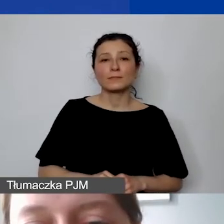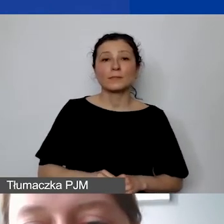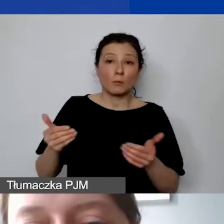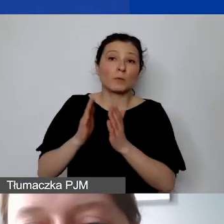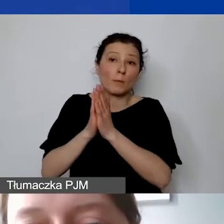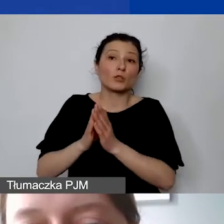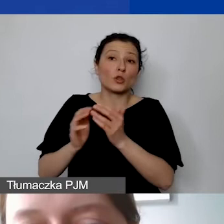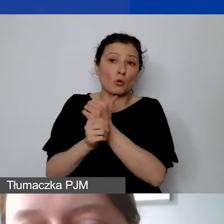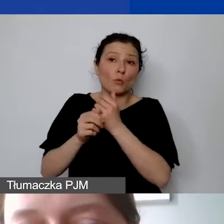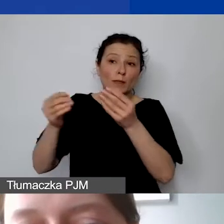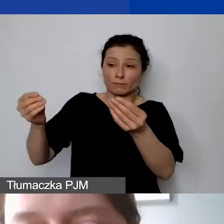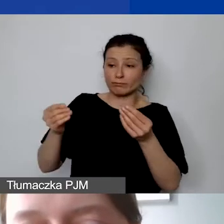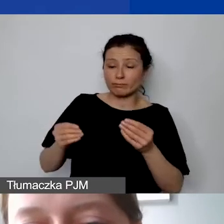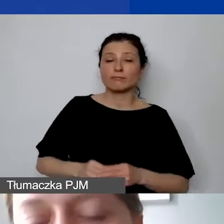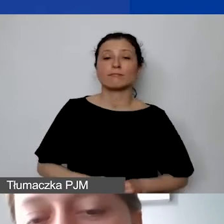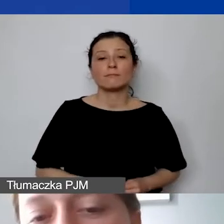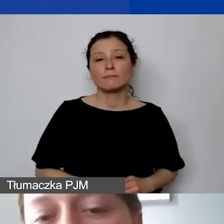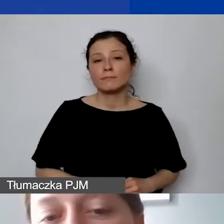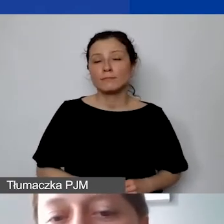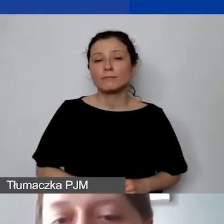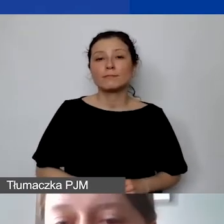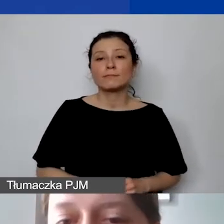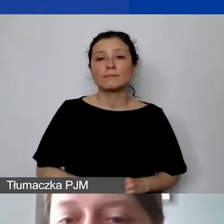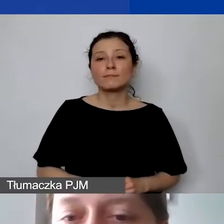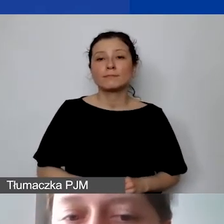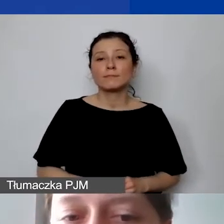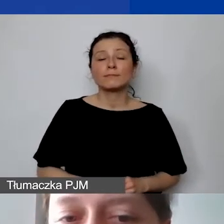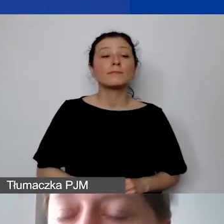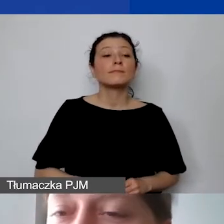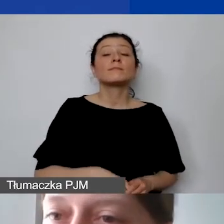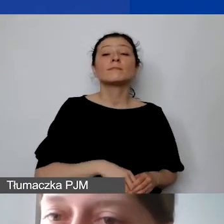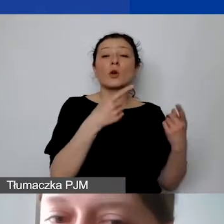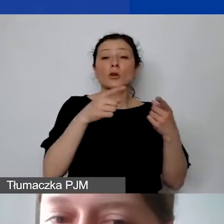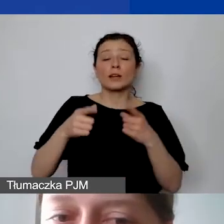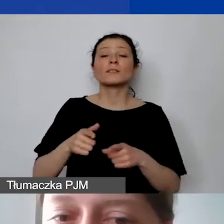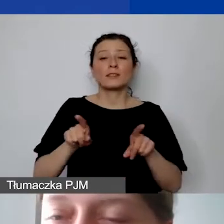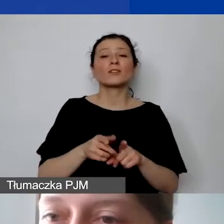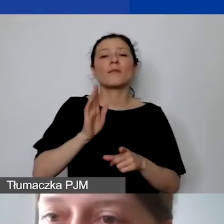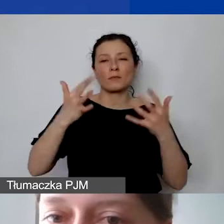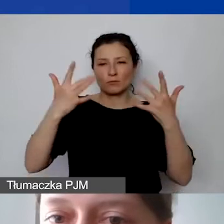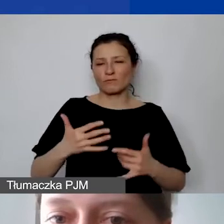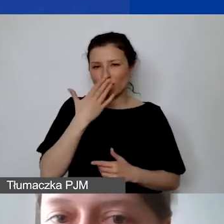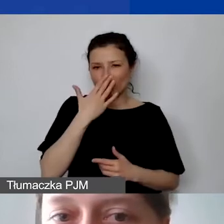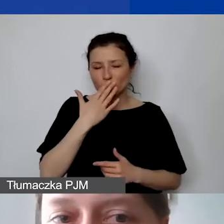Natomiast to, co jest istotne - grantobiorcy będą się rozliczać w oparciu o faktyczną kwotę wydaną na wynagrodzenia.